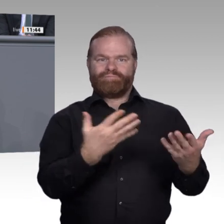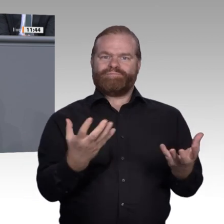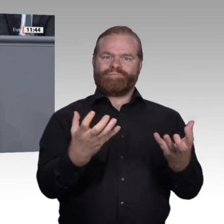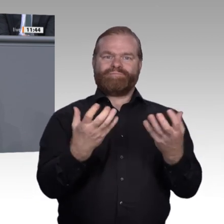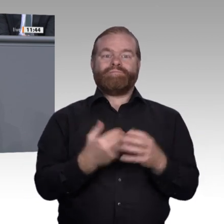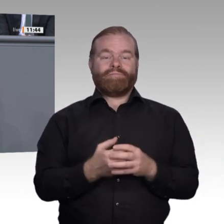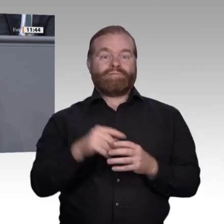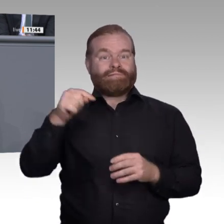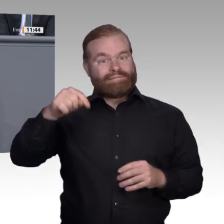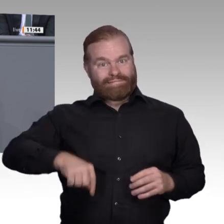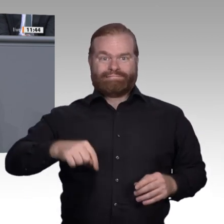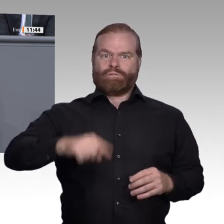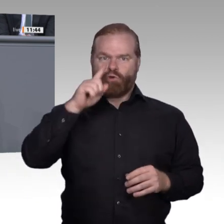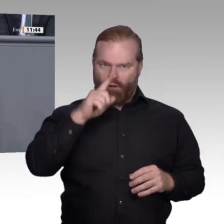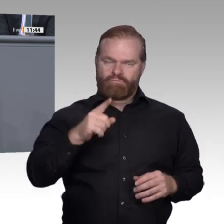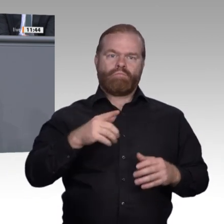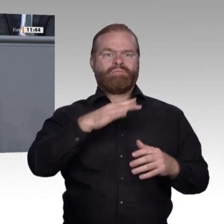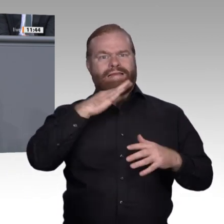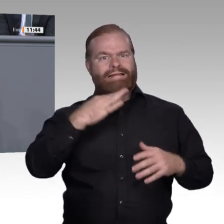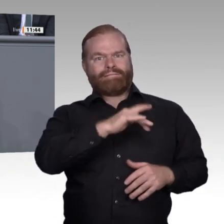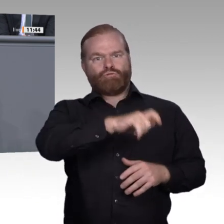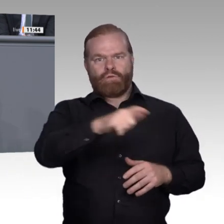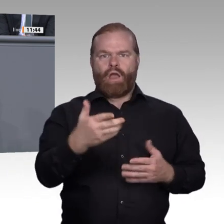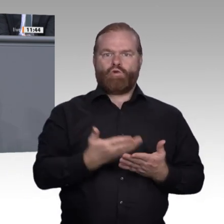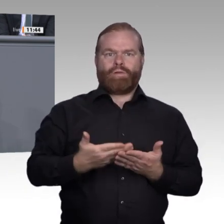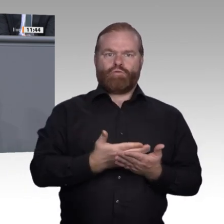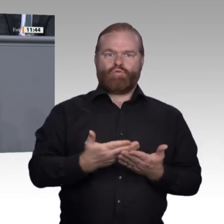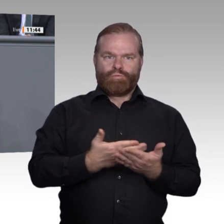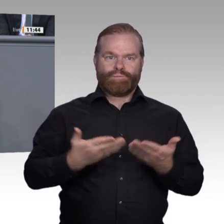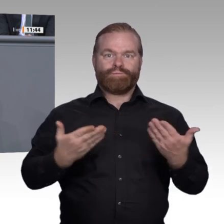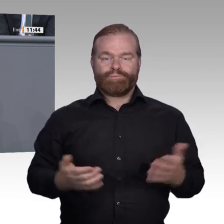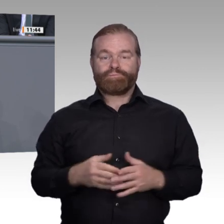persönlichen Professionalisierung zugänglich sein. Veränderungen müssen schneller als